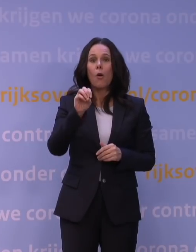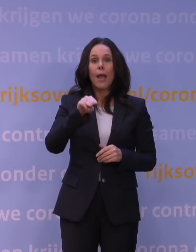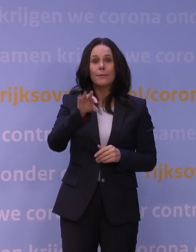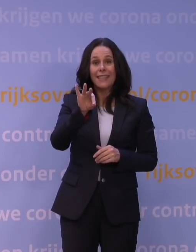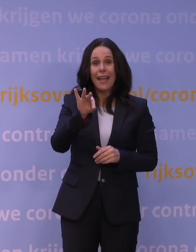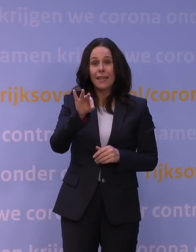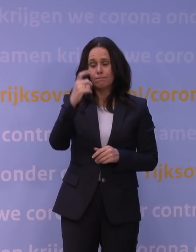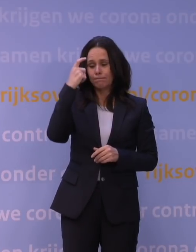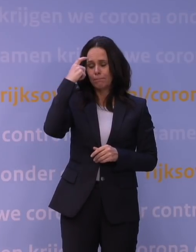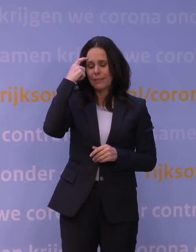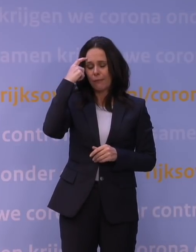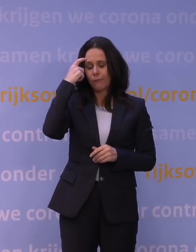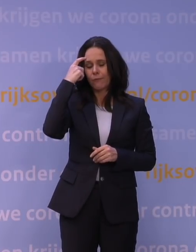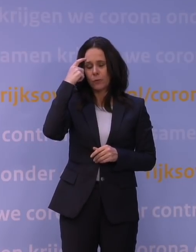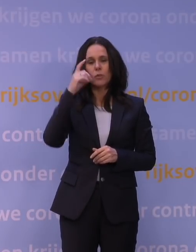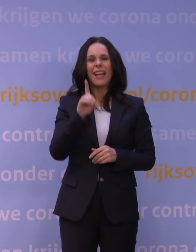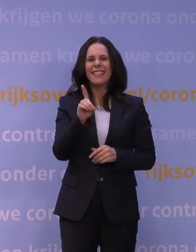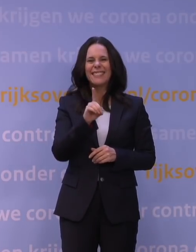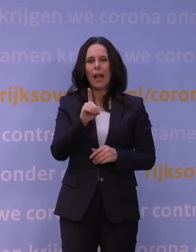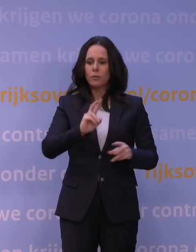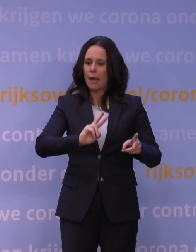dat we over die piek van de deltagolf heen zijn,